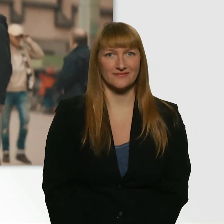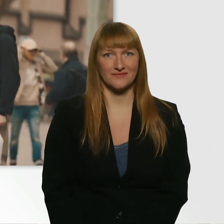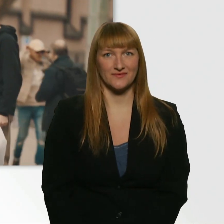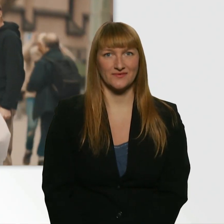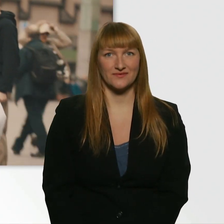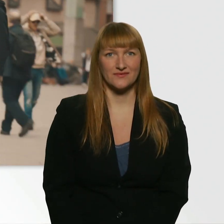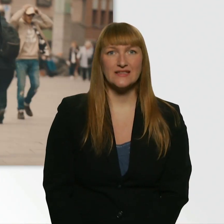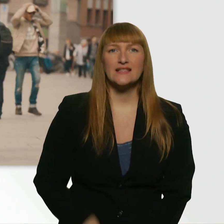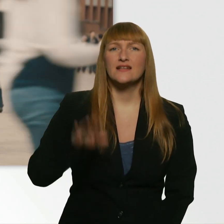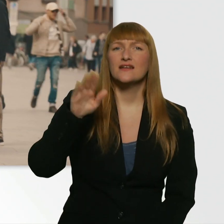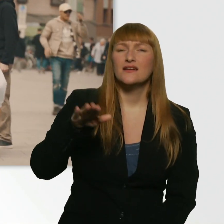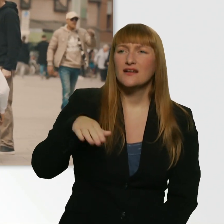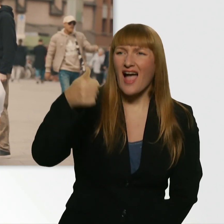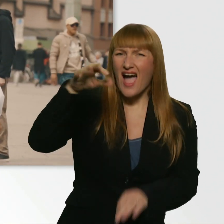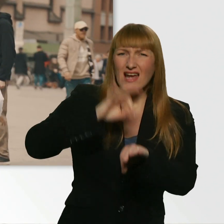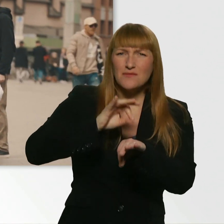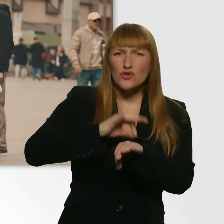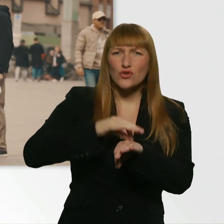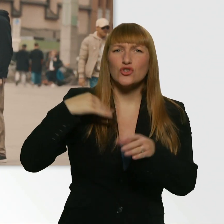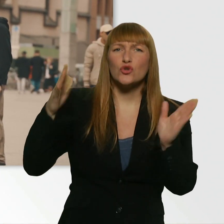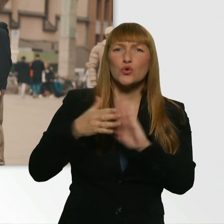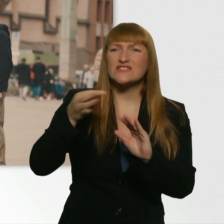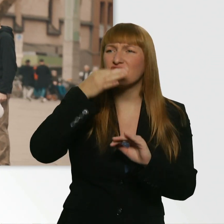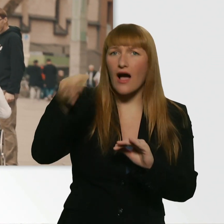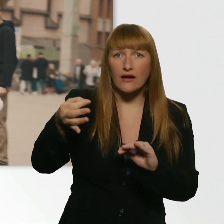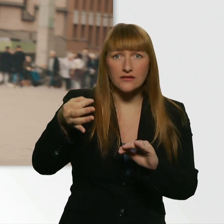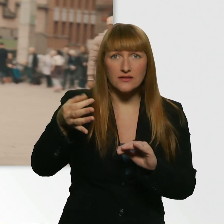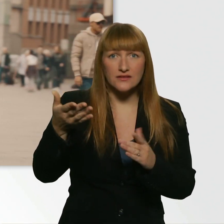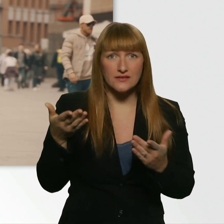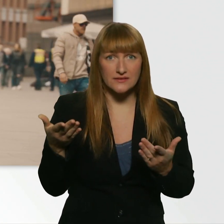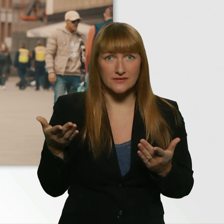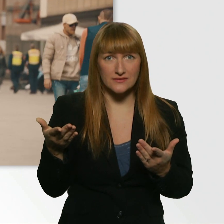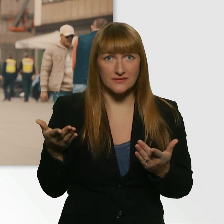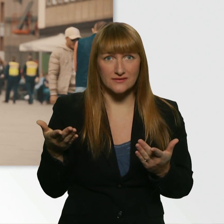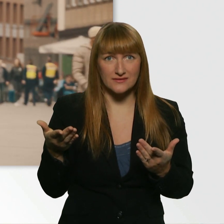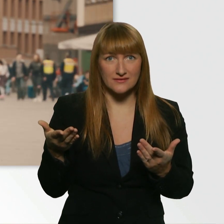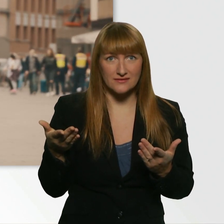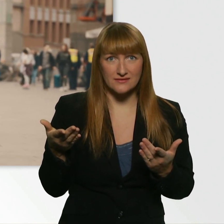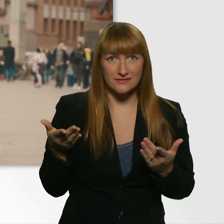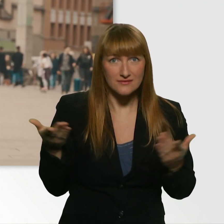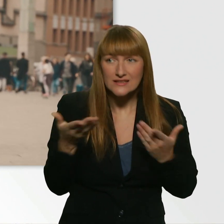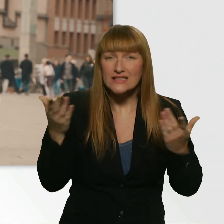Jungs, habt ihr ne Minute Zeit, darf ich ganz kurz stören? Das ist schlecht. (Leroy) Ist ganz schlecht?